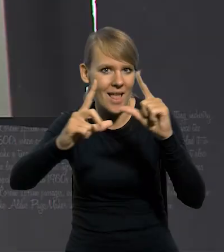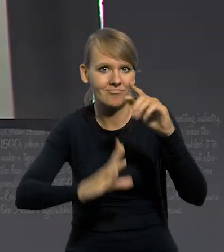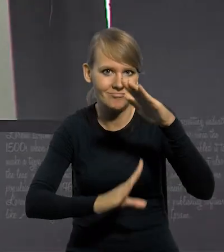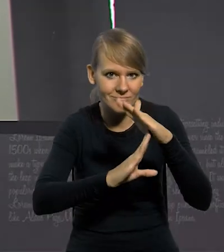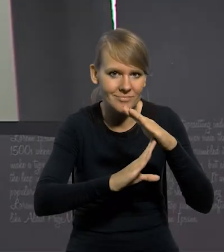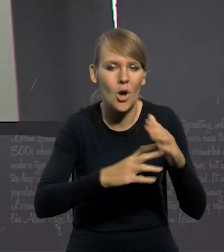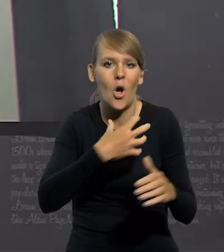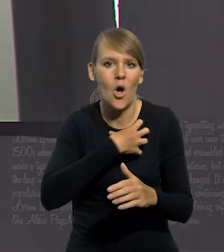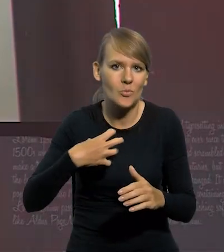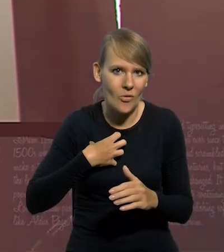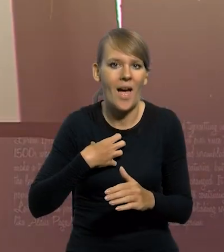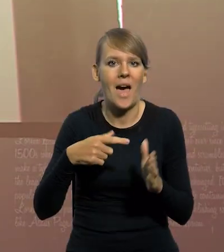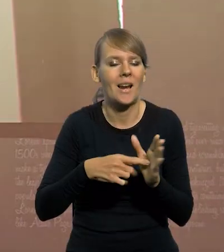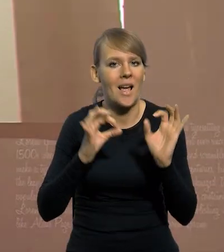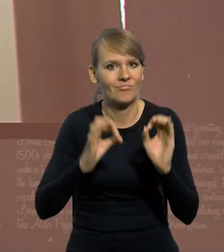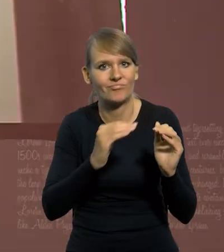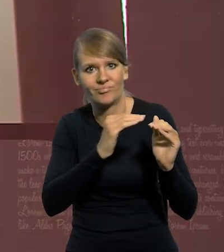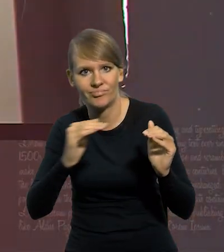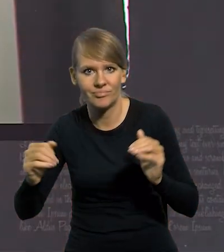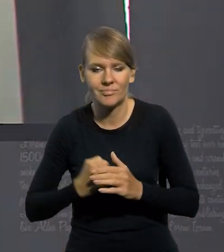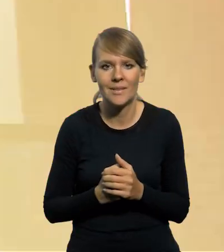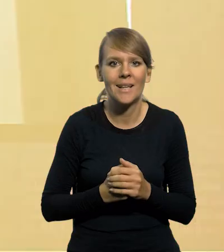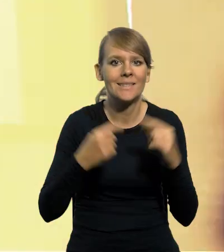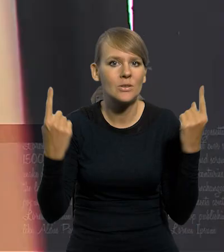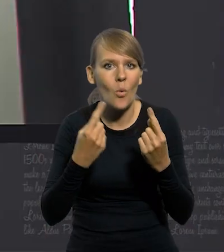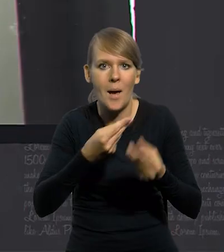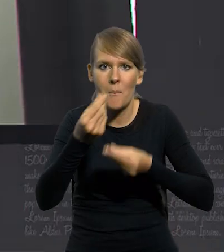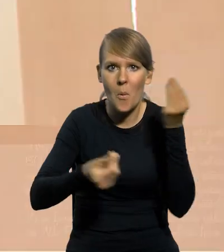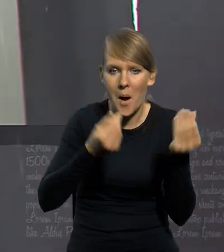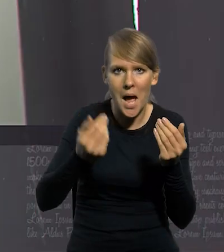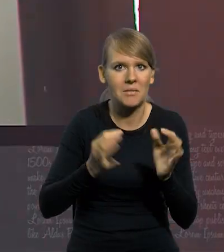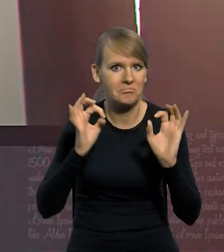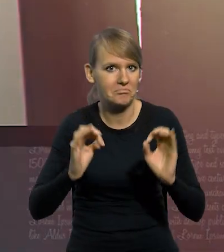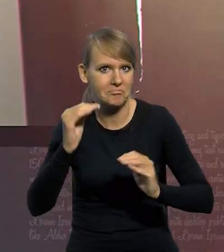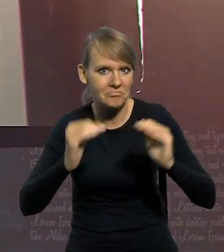i ustabilizowanie gospodarki. Unormowanie sytuacji płatniczej pozwoliło wówczas zapoczątkować